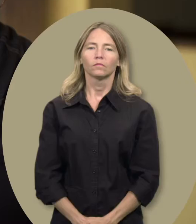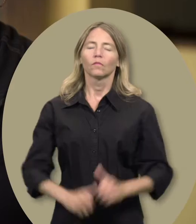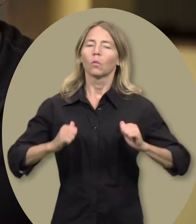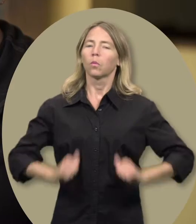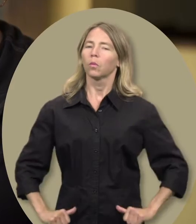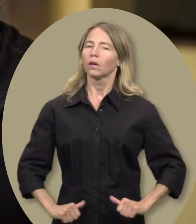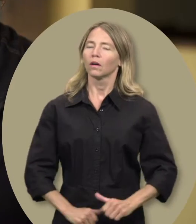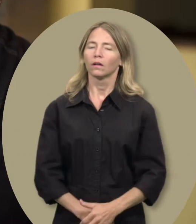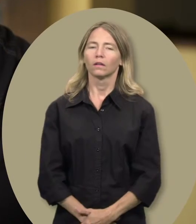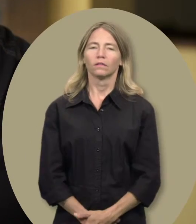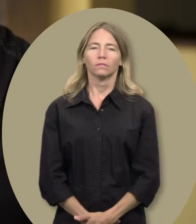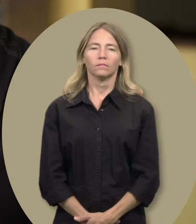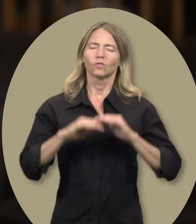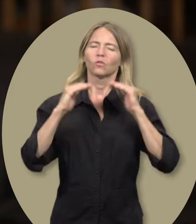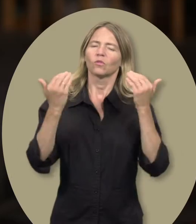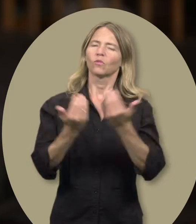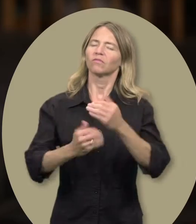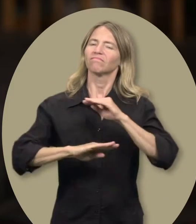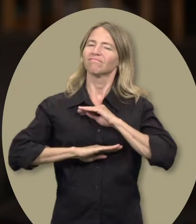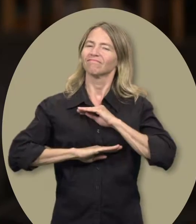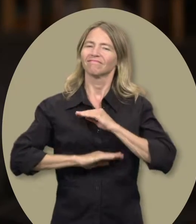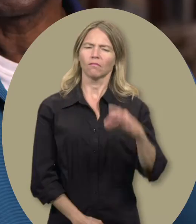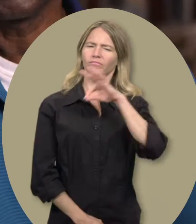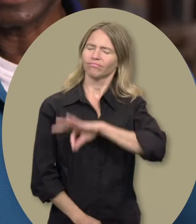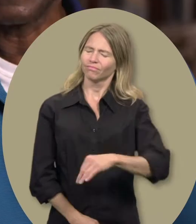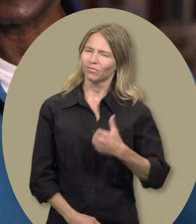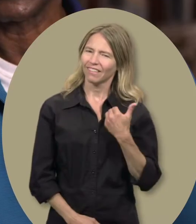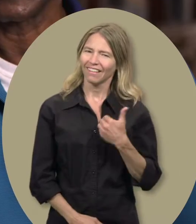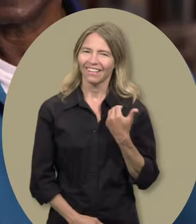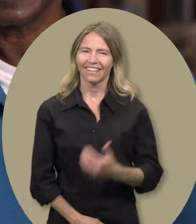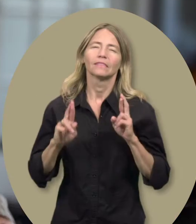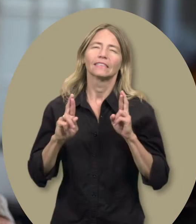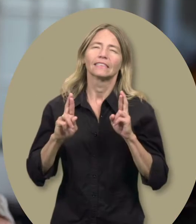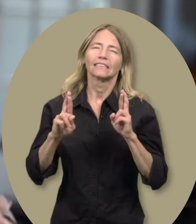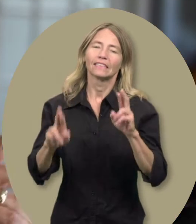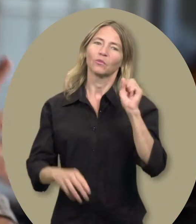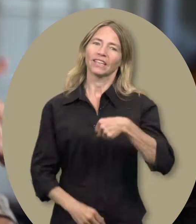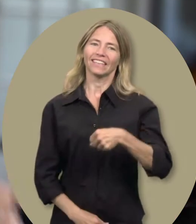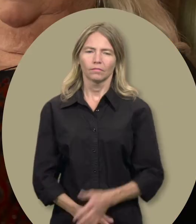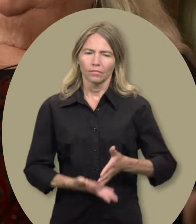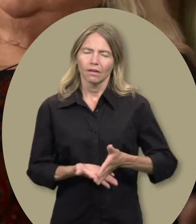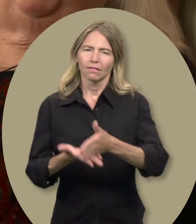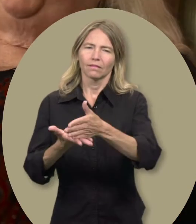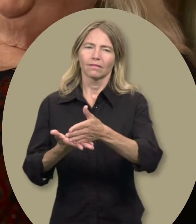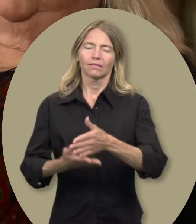Claudia : Soulagement Cheryl : Plénitude John : Bénéfique Sylvain : Espérance Gwen : Soutien